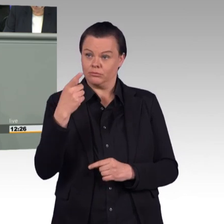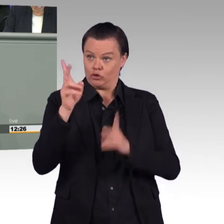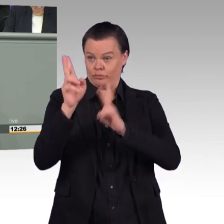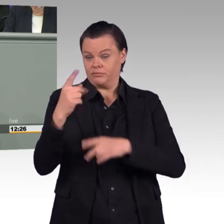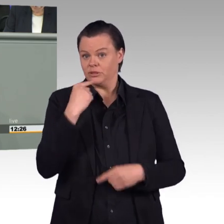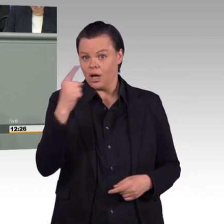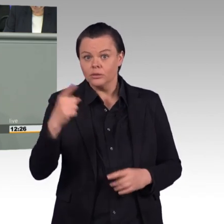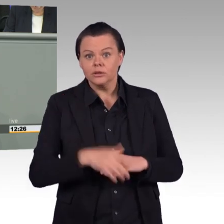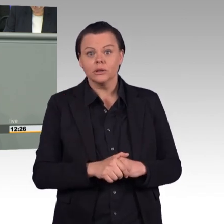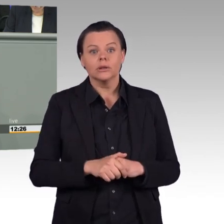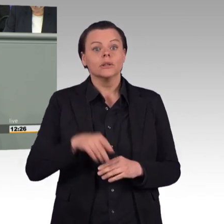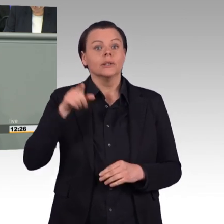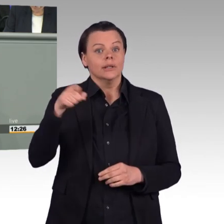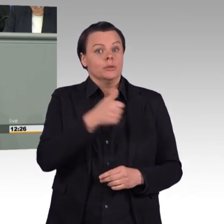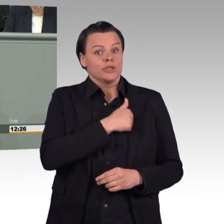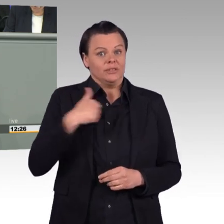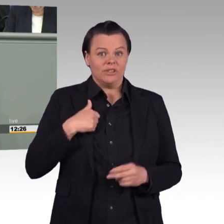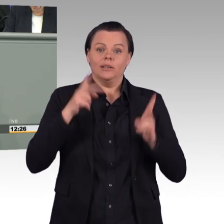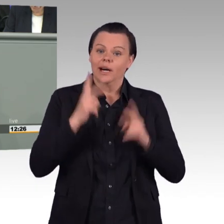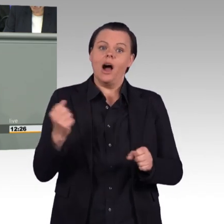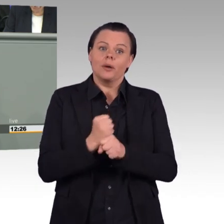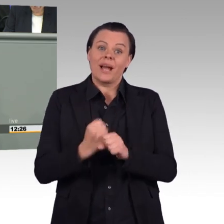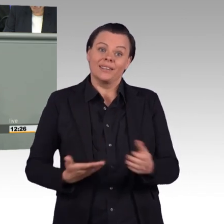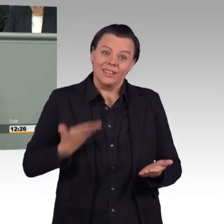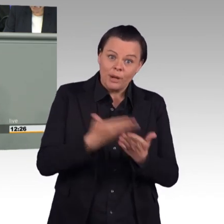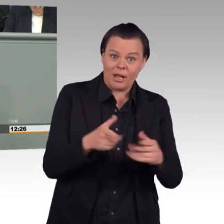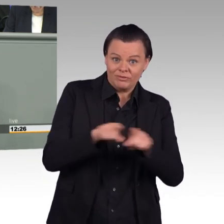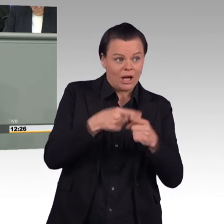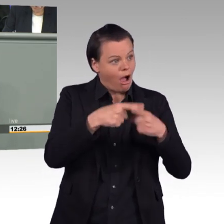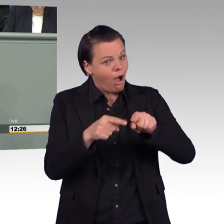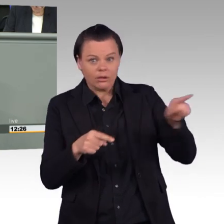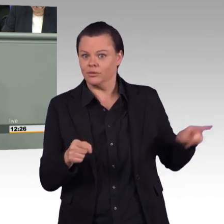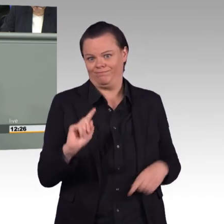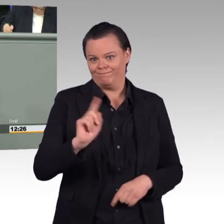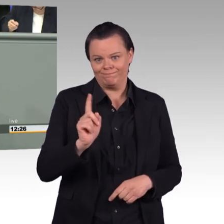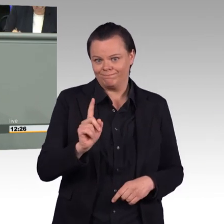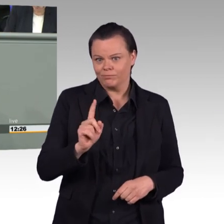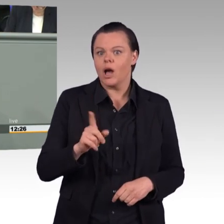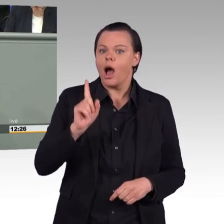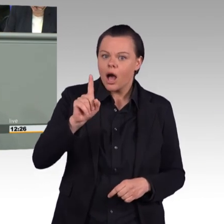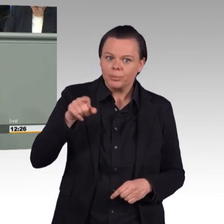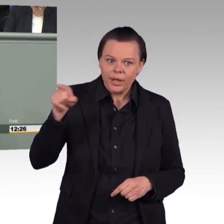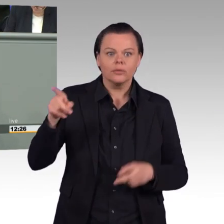Deswegen sind Rekrutierung, Werbung, Attraktivität, Fürsorge, auch das Bild, dass wir von der Truppe zeichnen,